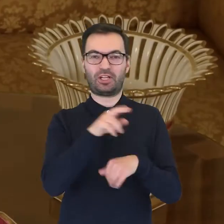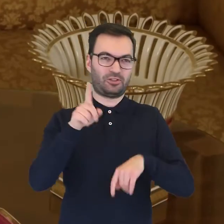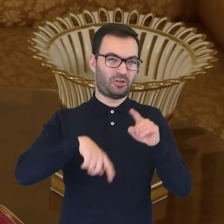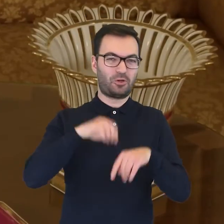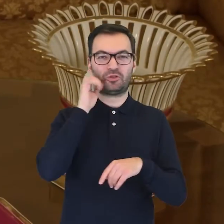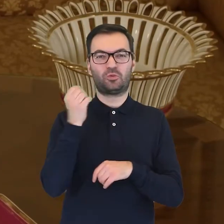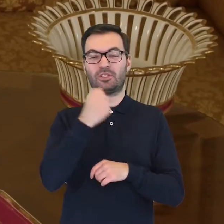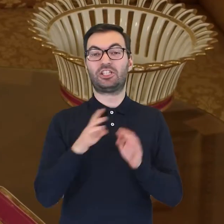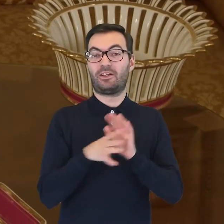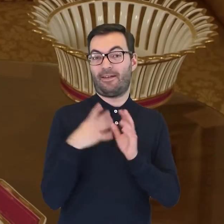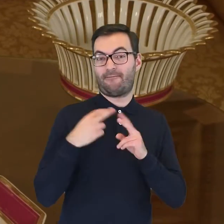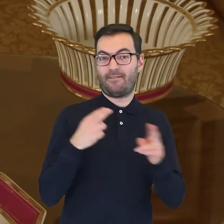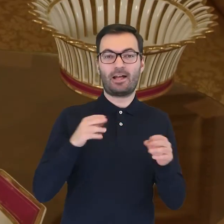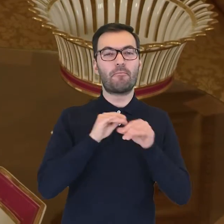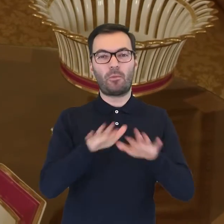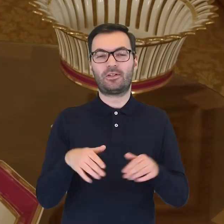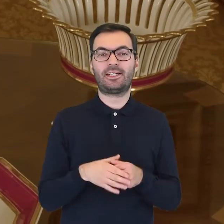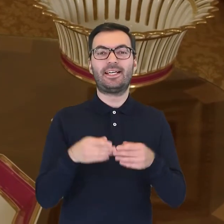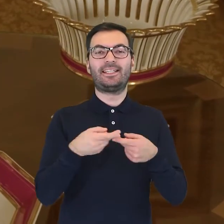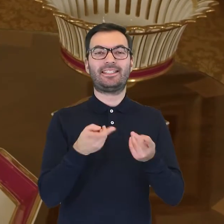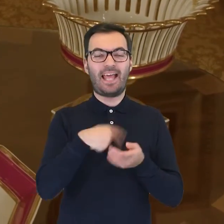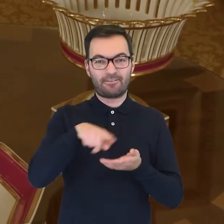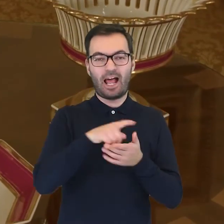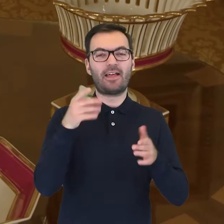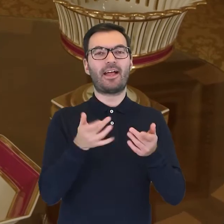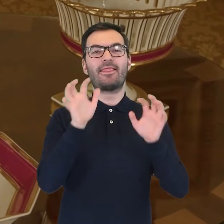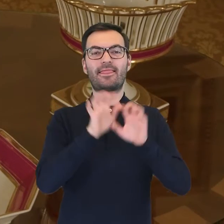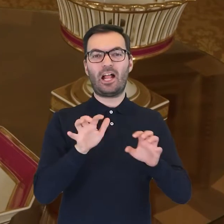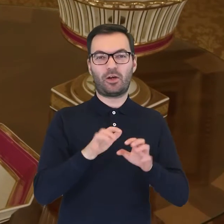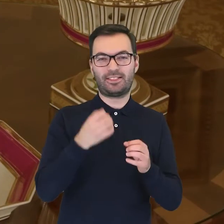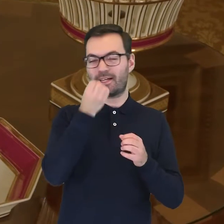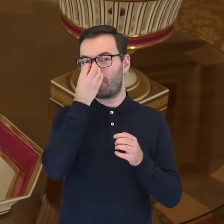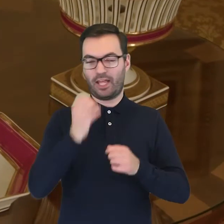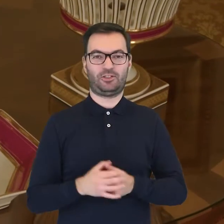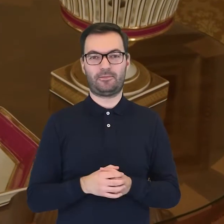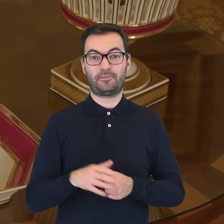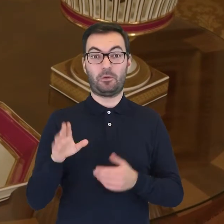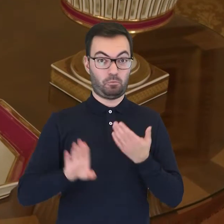W XIX wieku modne stały się serwisy z dekoracją botaniczną. Wśród muzealnych zbiorów